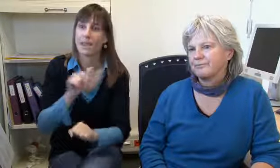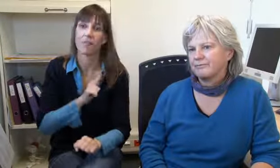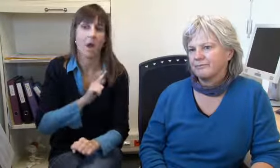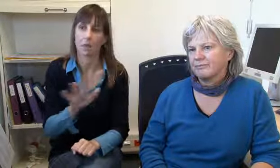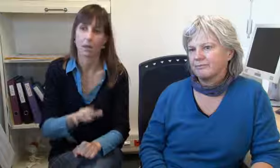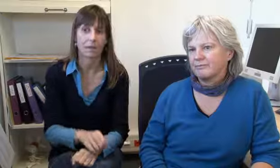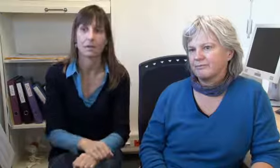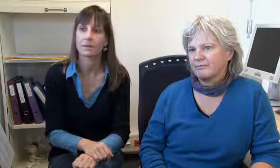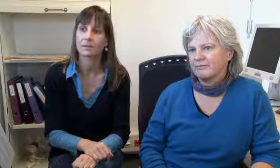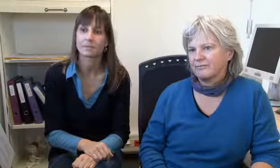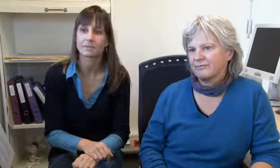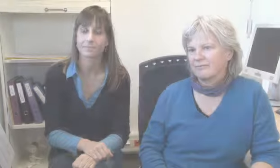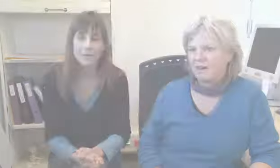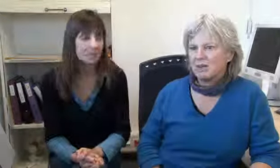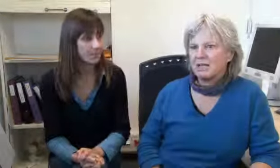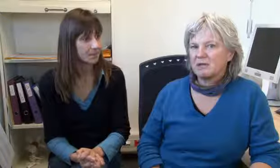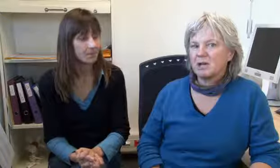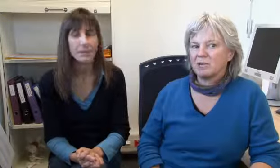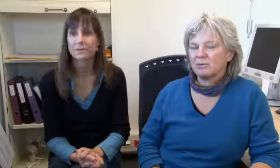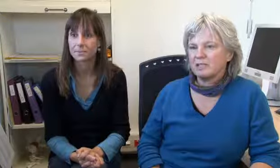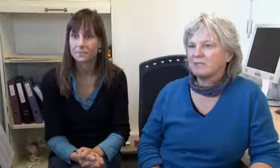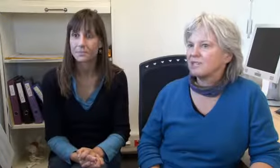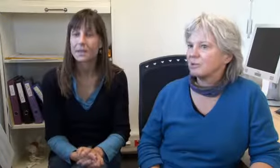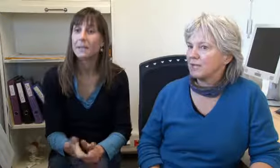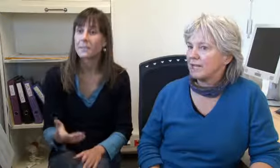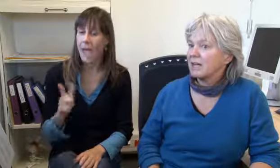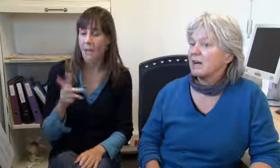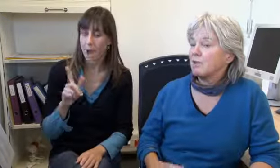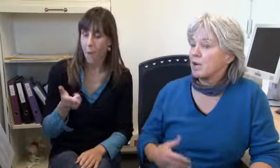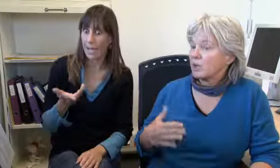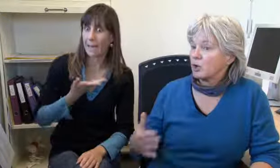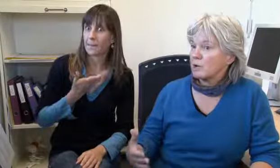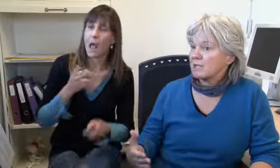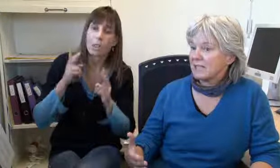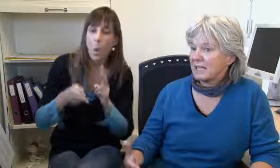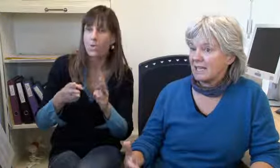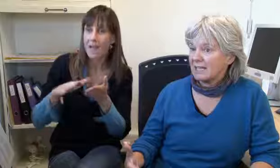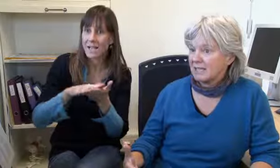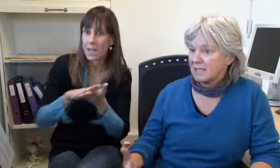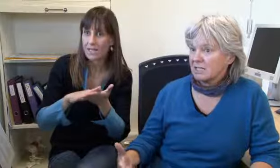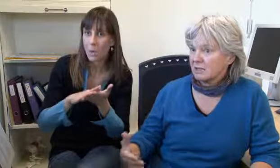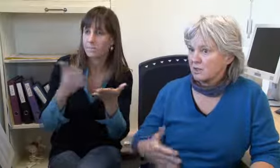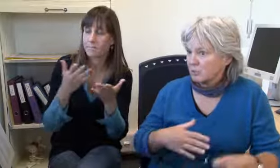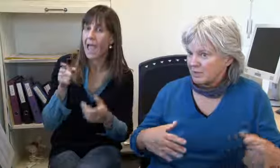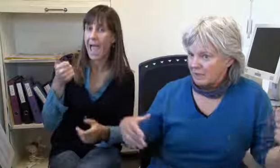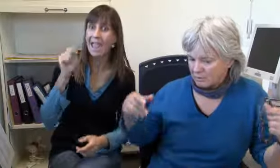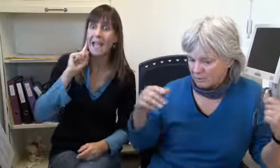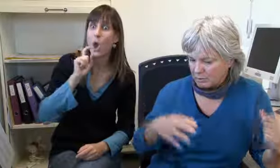Das wird sofort bearbeitet, der muss nie warten. Ja, es gab einmal eine Notfallsituation,